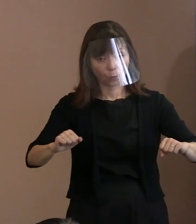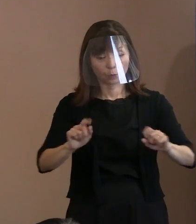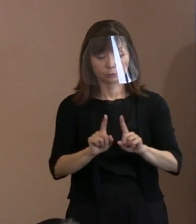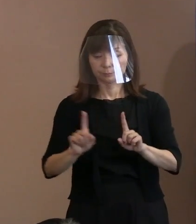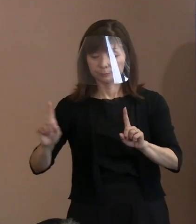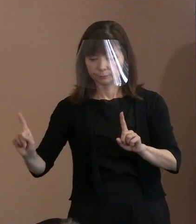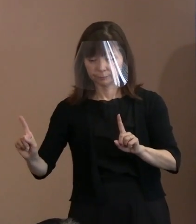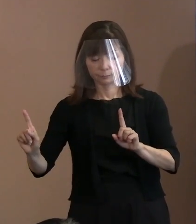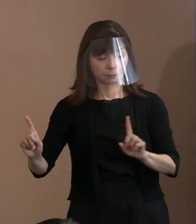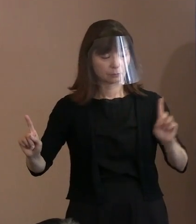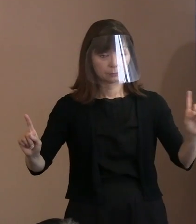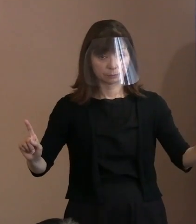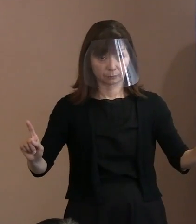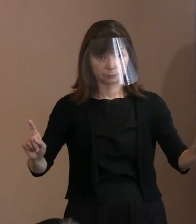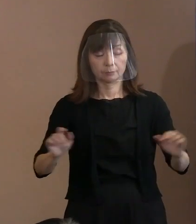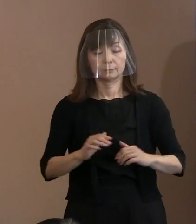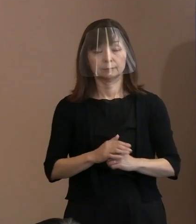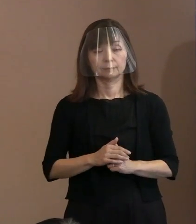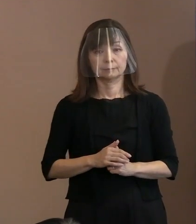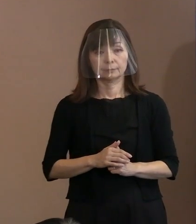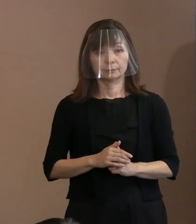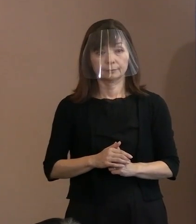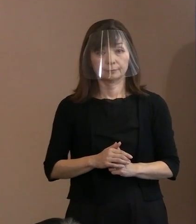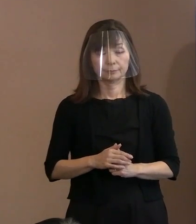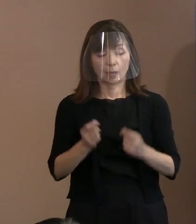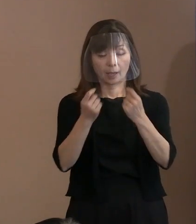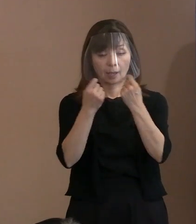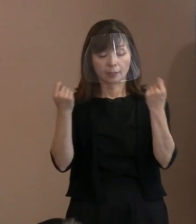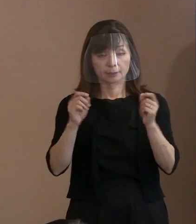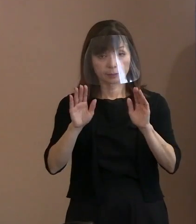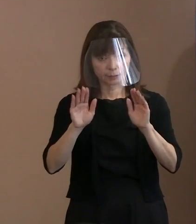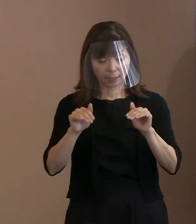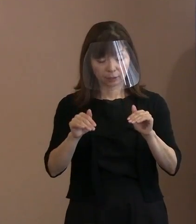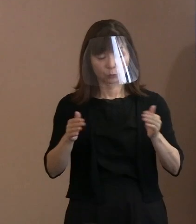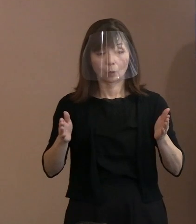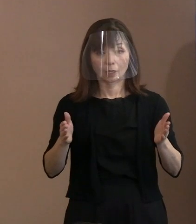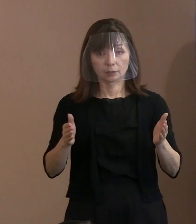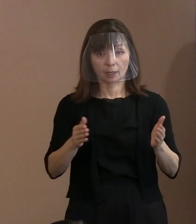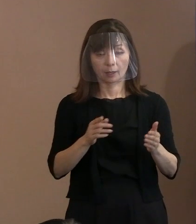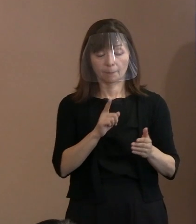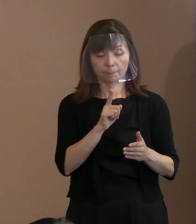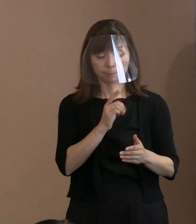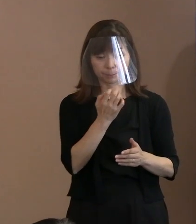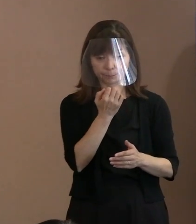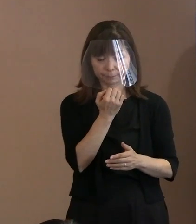式典の中で黙っていればマスクを取っても 良いけど､暑いからですね｡